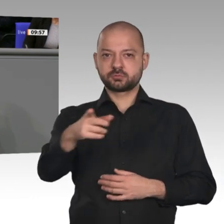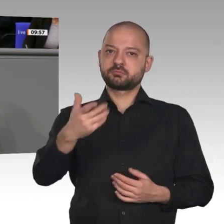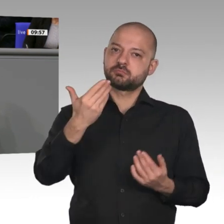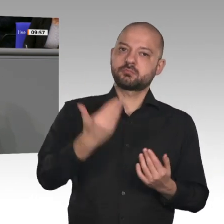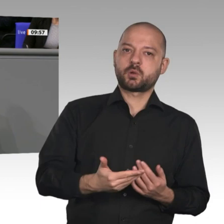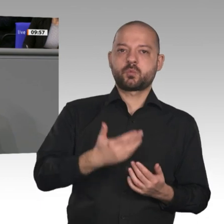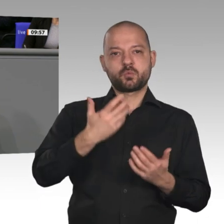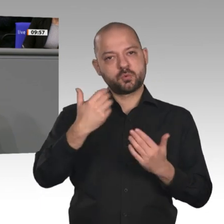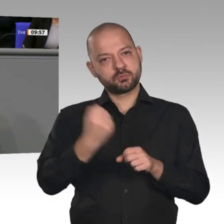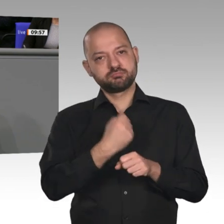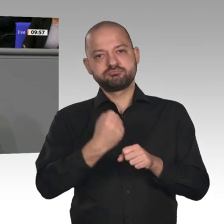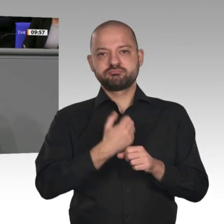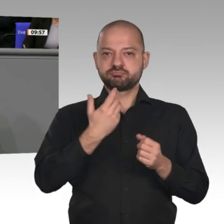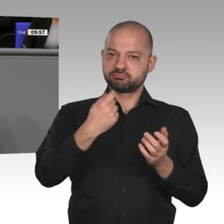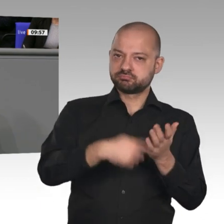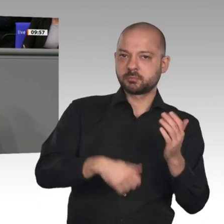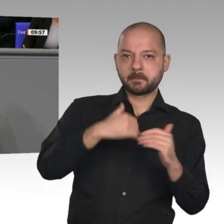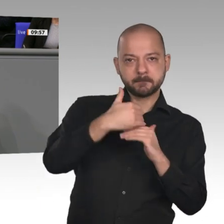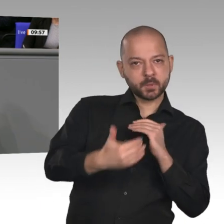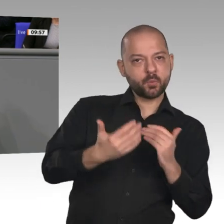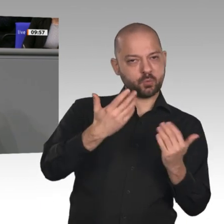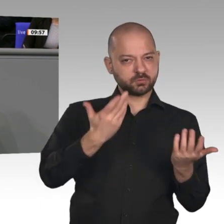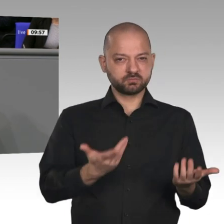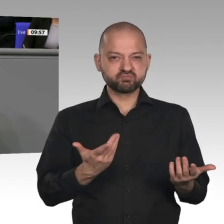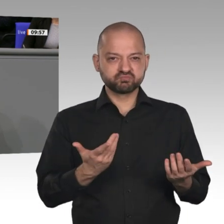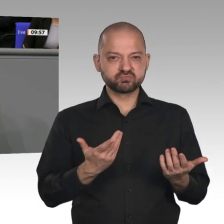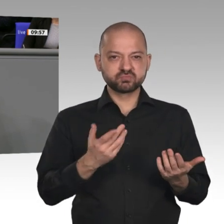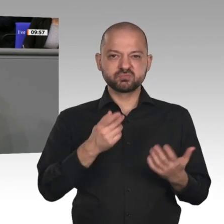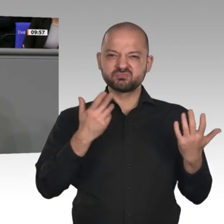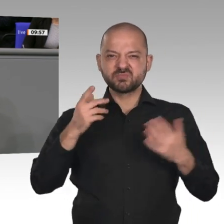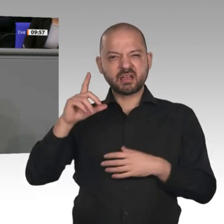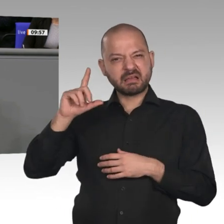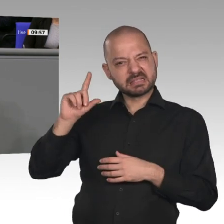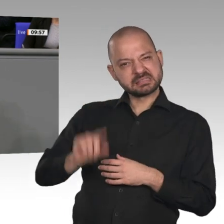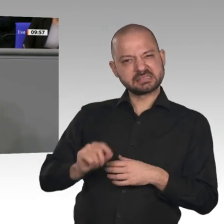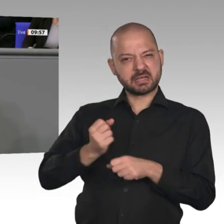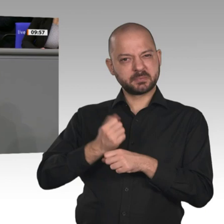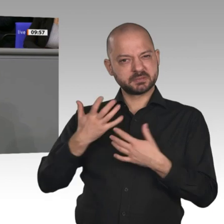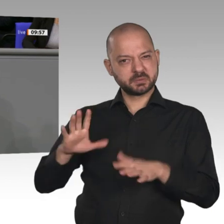seit der Wiedervereinigung. Und wir haben 4,2 Millionen Menschen mit ausländischem